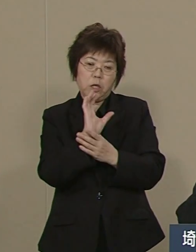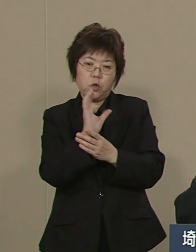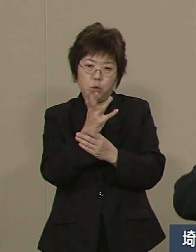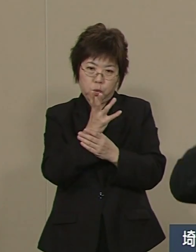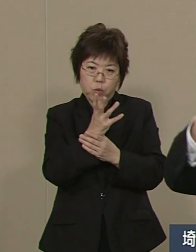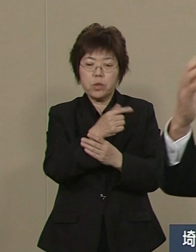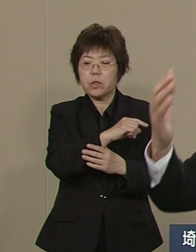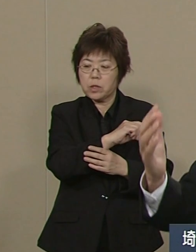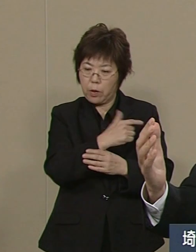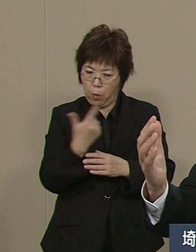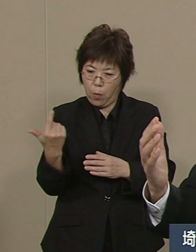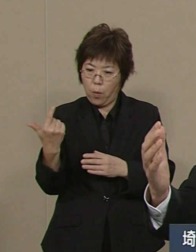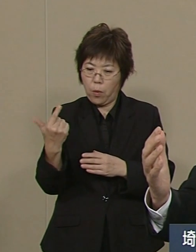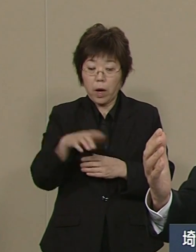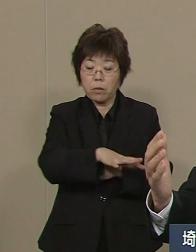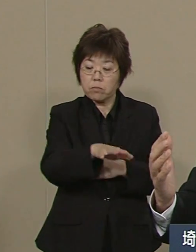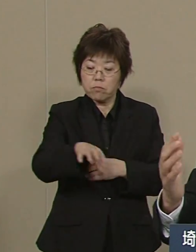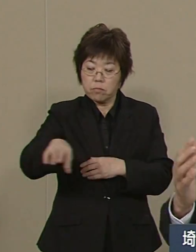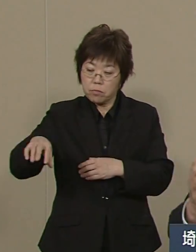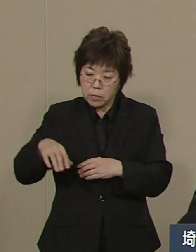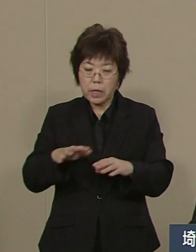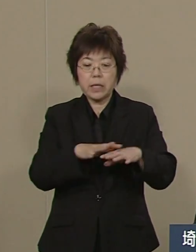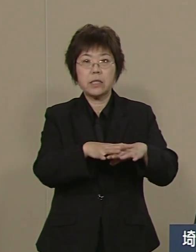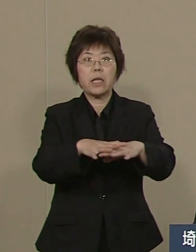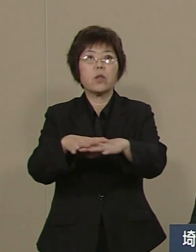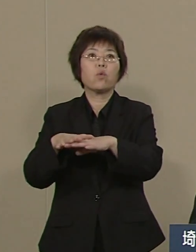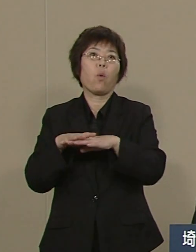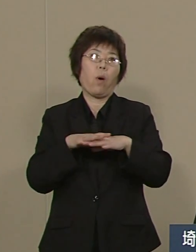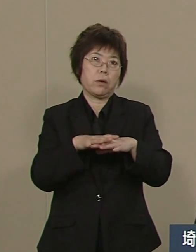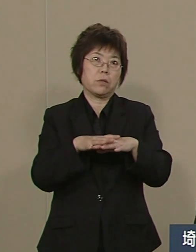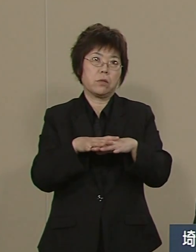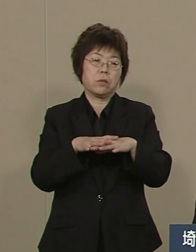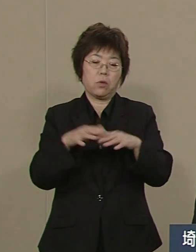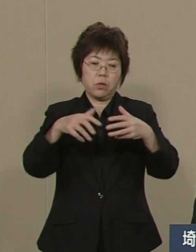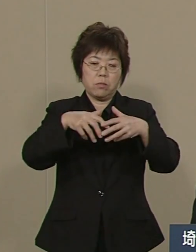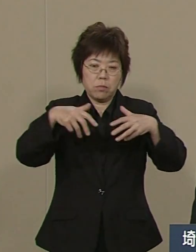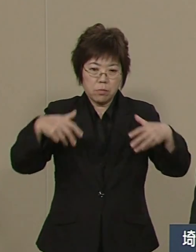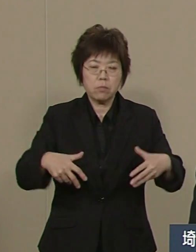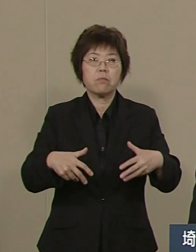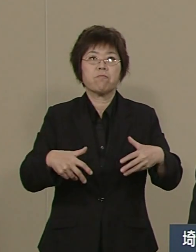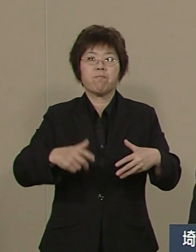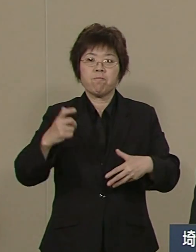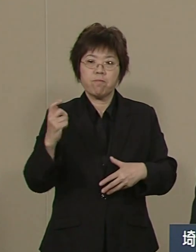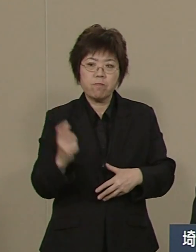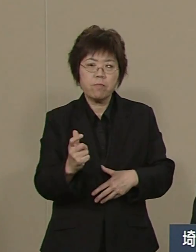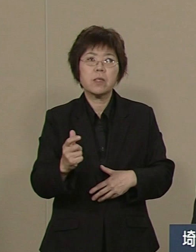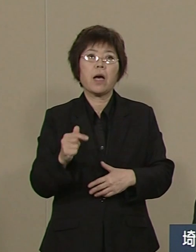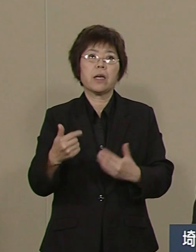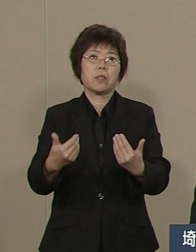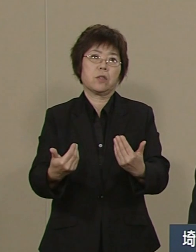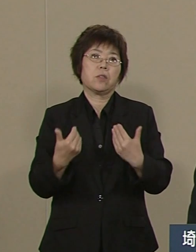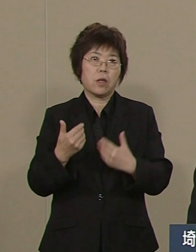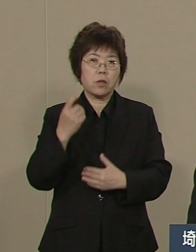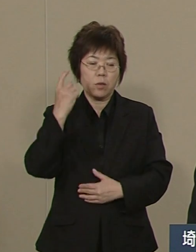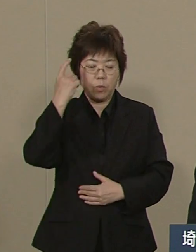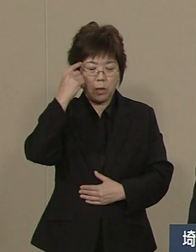これがネットワークを組んで きちっと体制を組まれること これが一番大事なことです